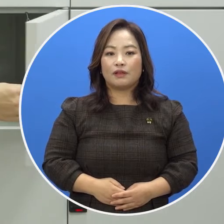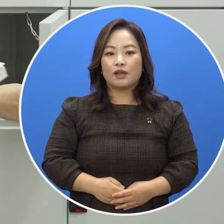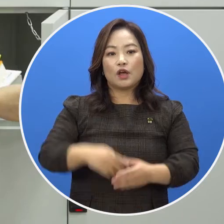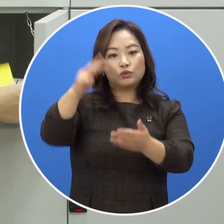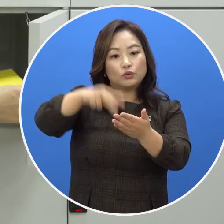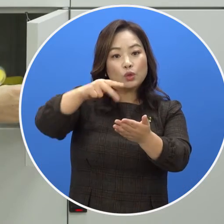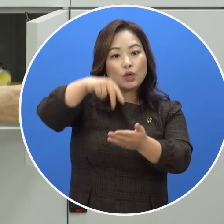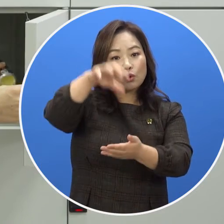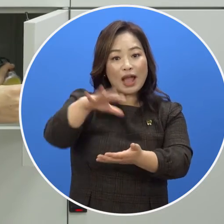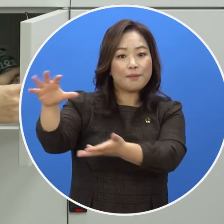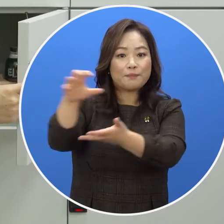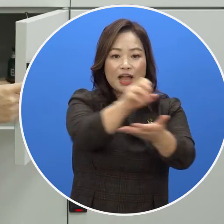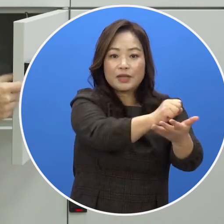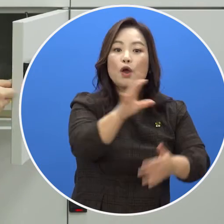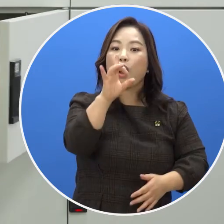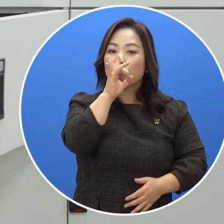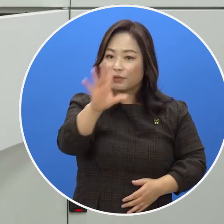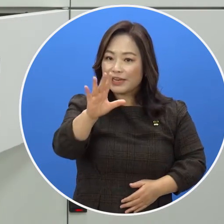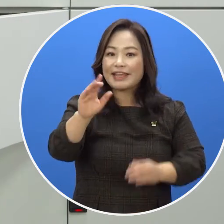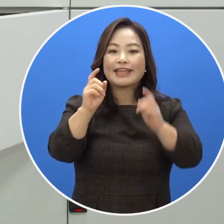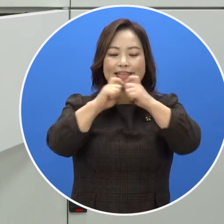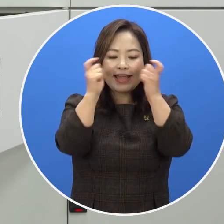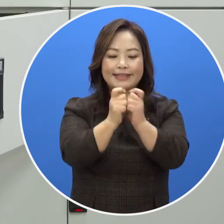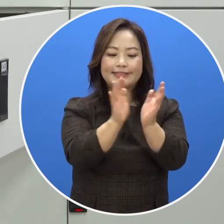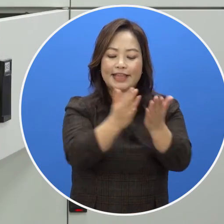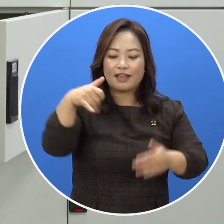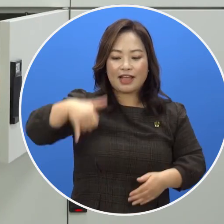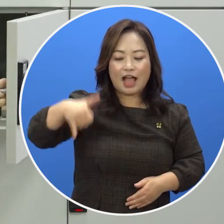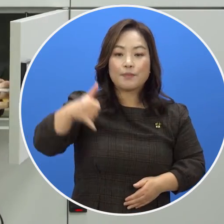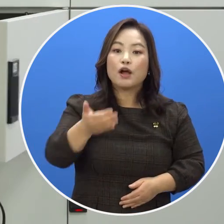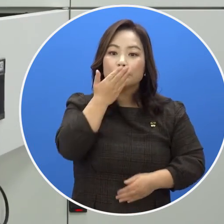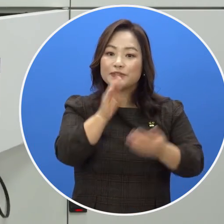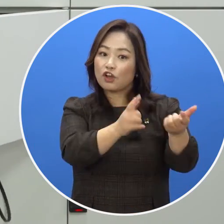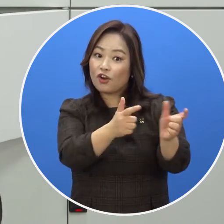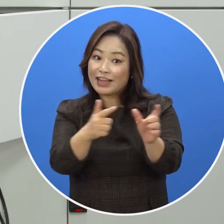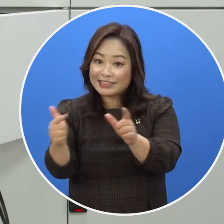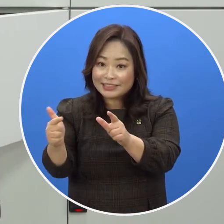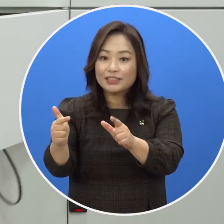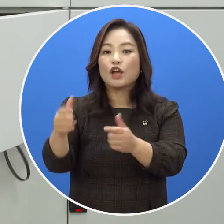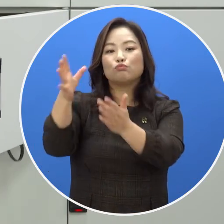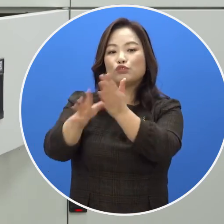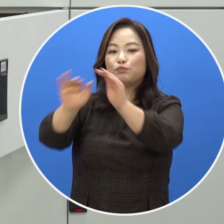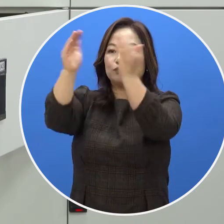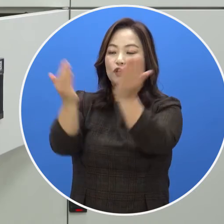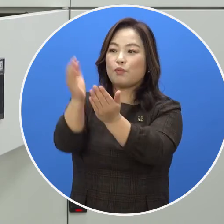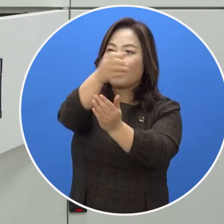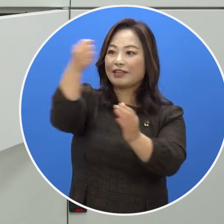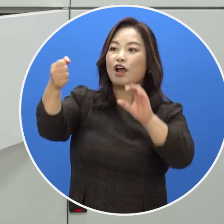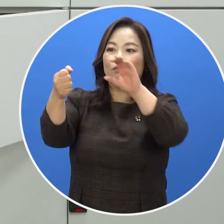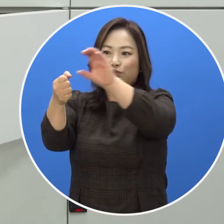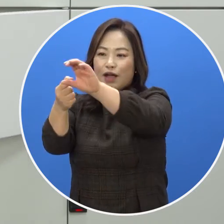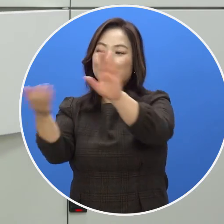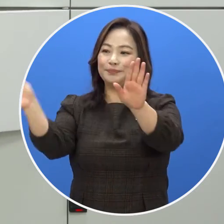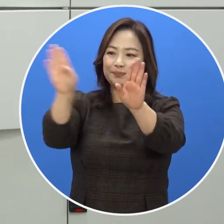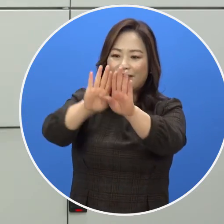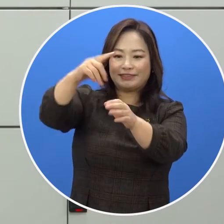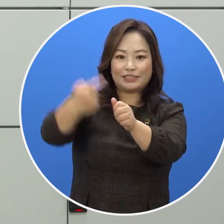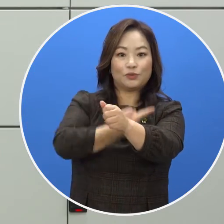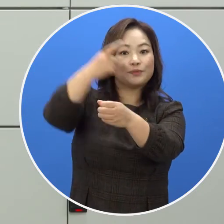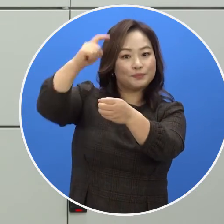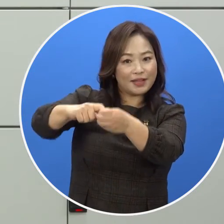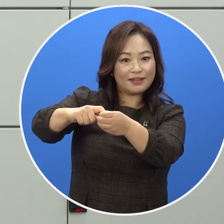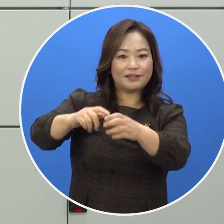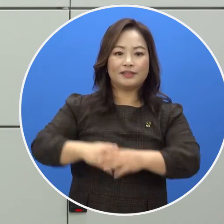도서관 반입이 불가능한 개인 책, 가방, 음식물 등의 물품을 보관함에 넣은 후 문을 닫으면 자동으로 잠깁니다.